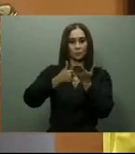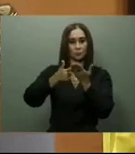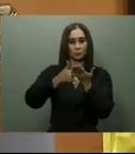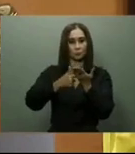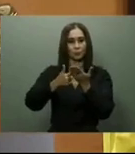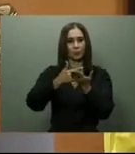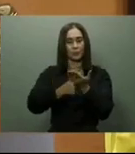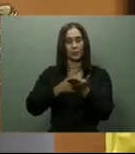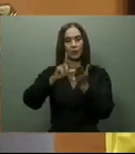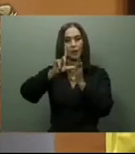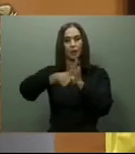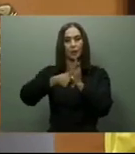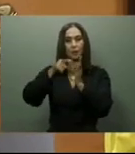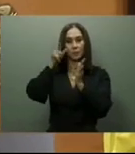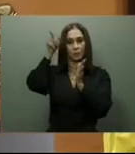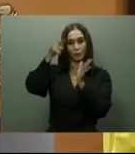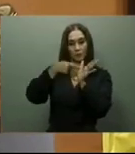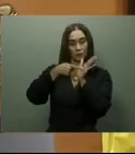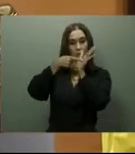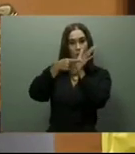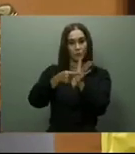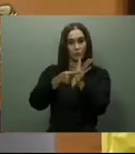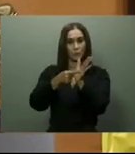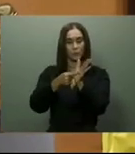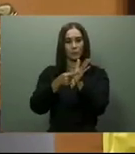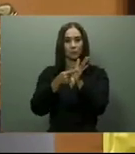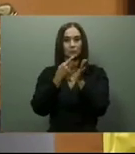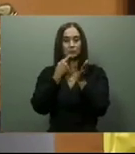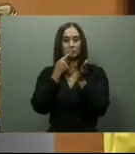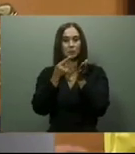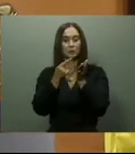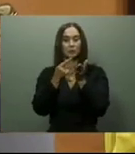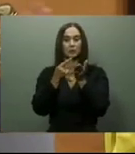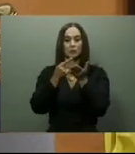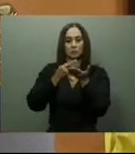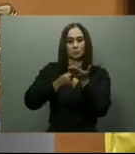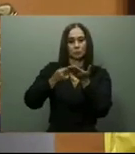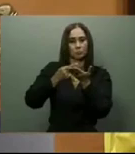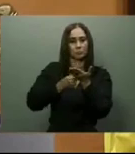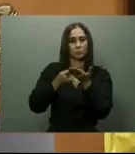y tiene una basta experiencias en convenciones. Obras de infraestructura.